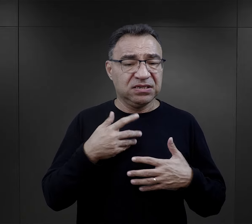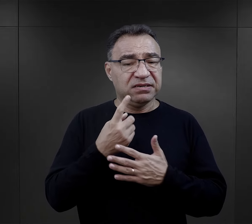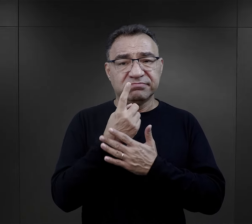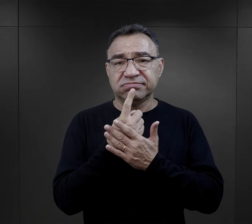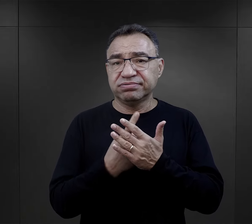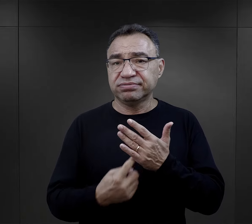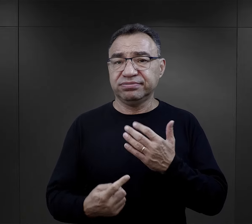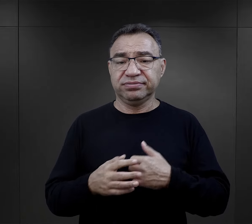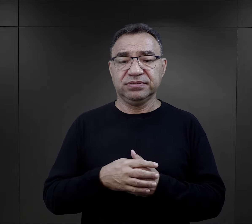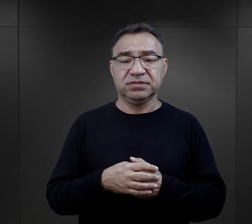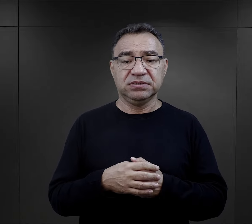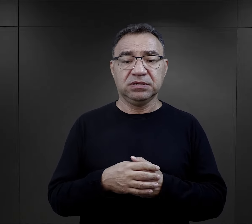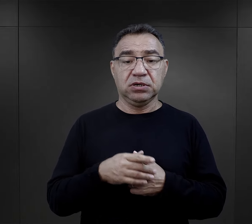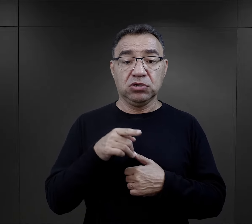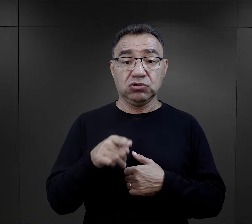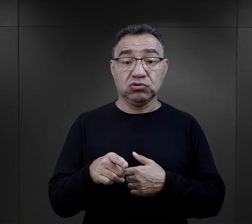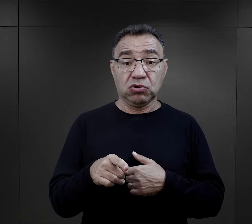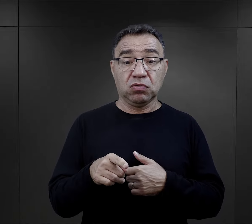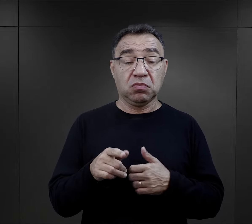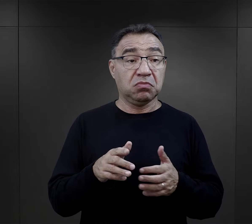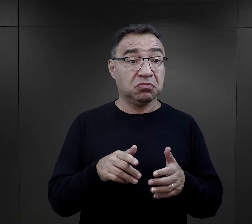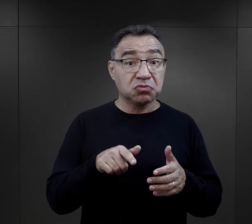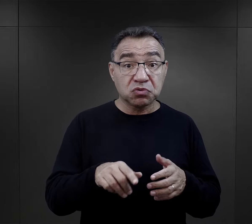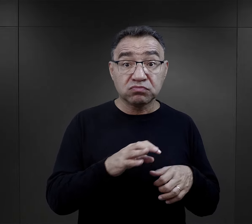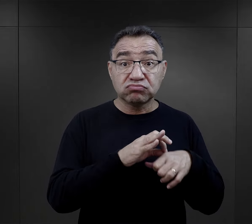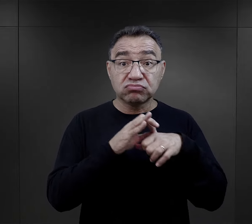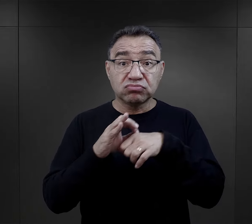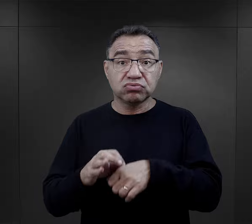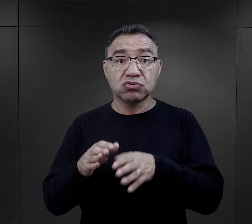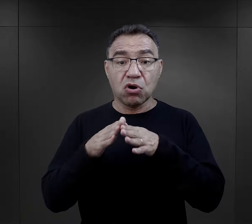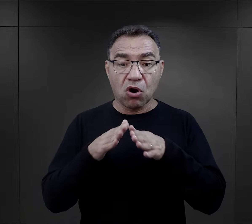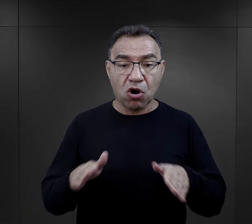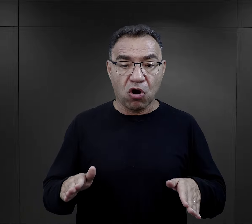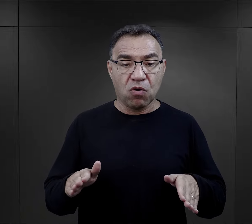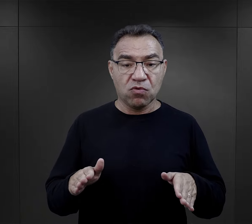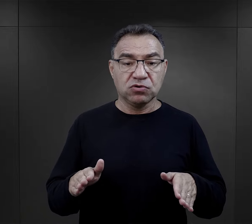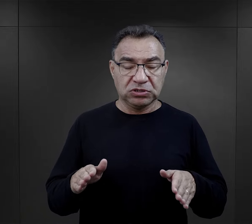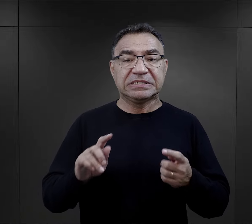także to umieszczenie ich później w obozie było dużą zmianą,